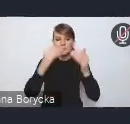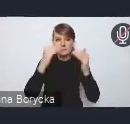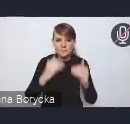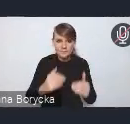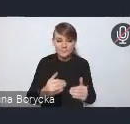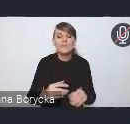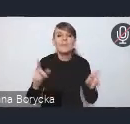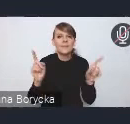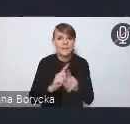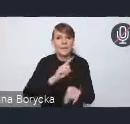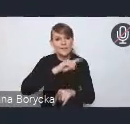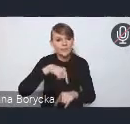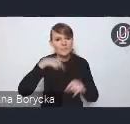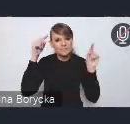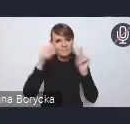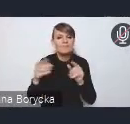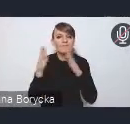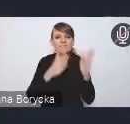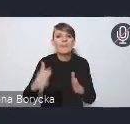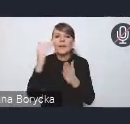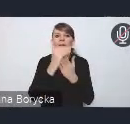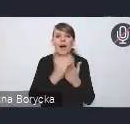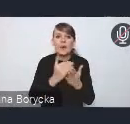na kreowaniu warunków do tworzenia miejsc pracy,